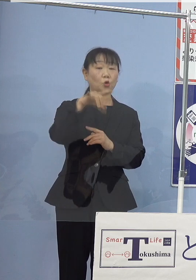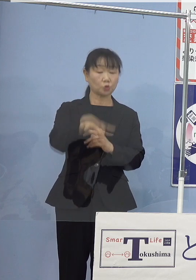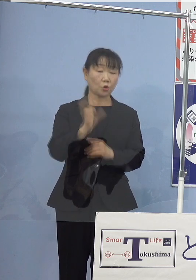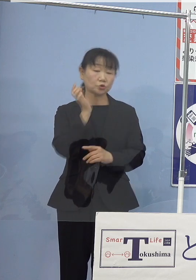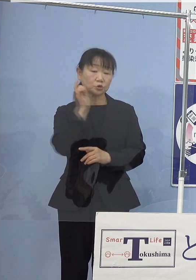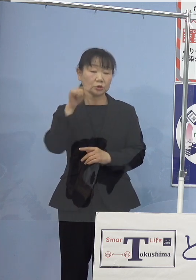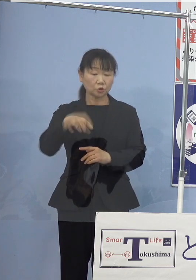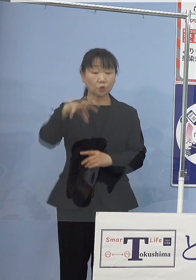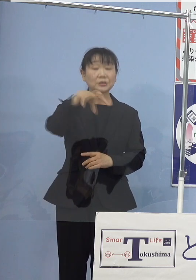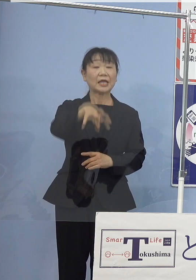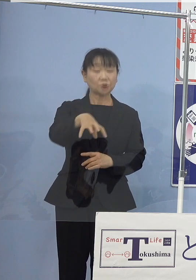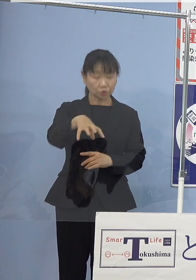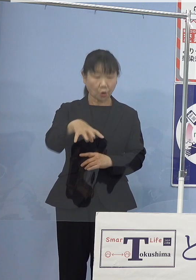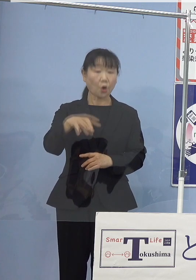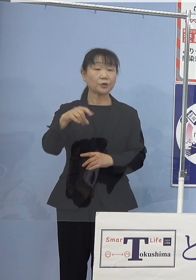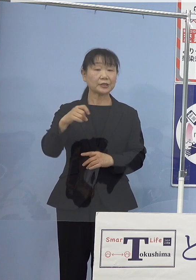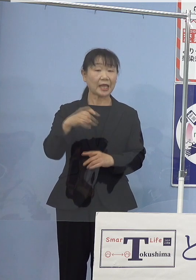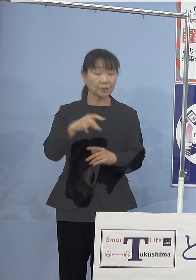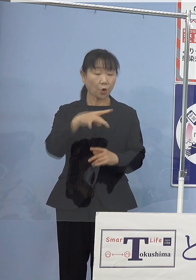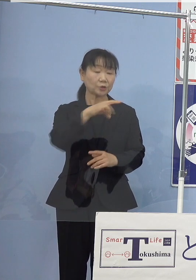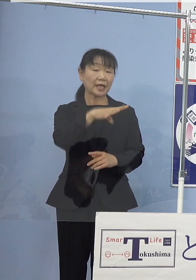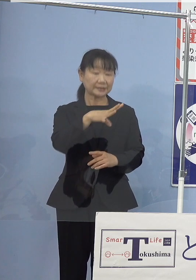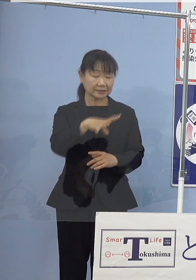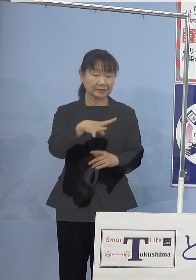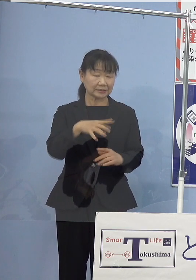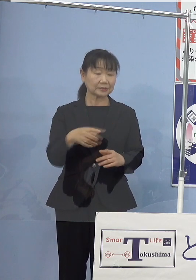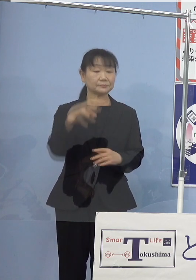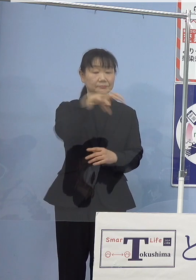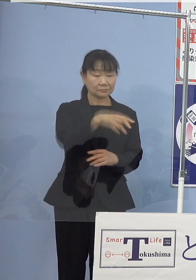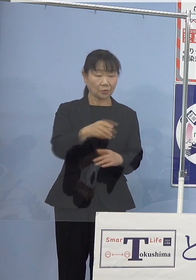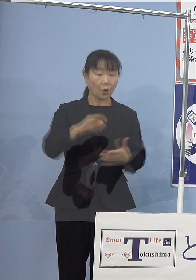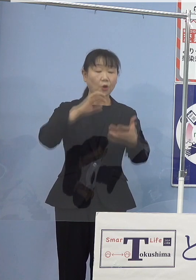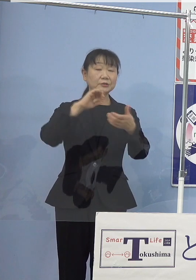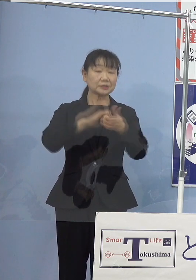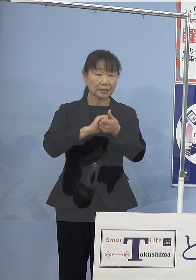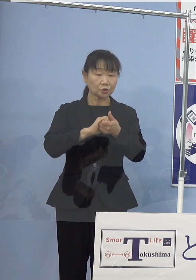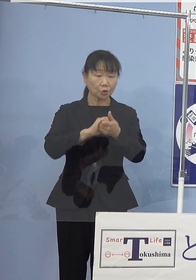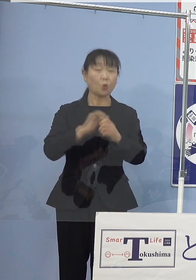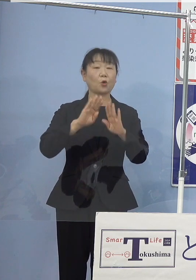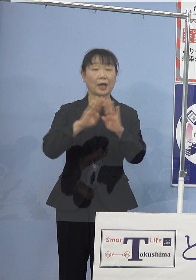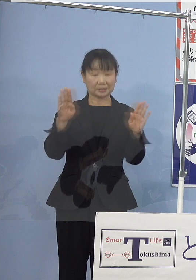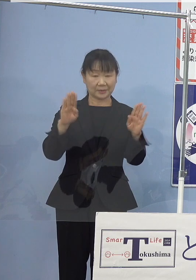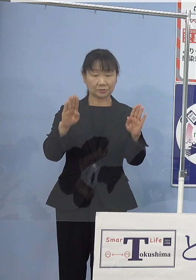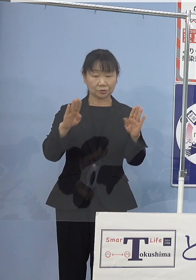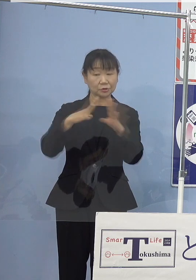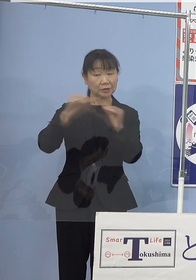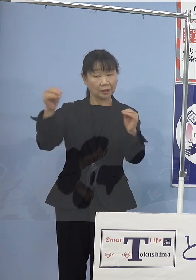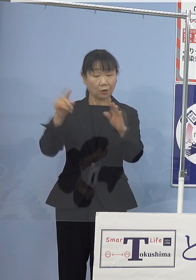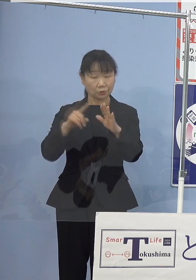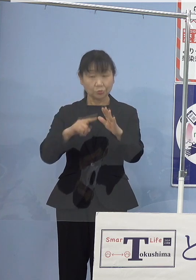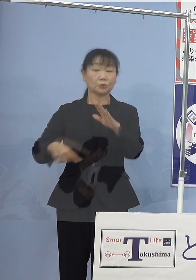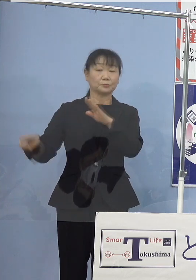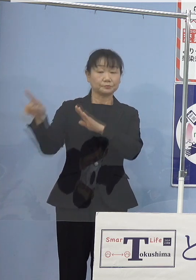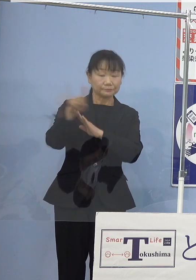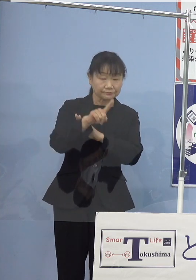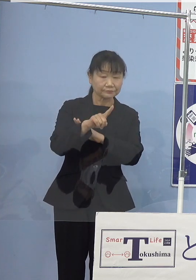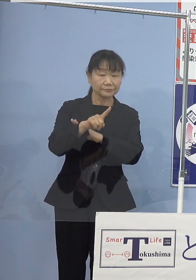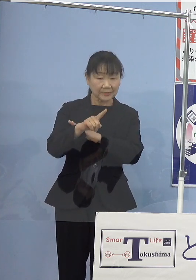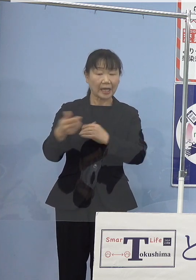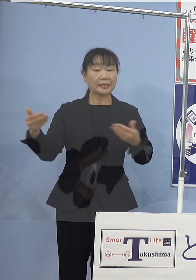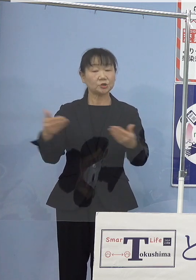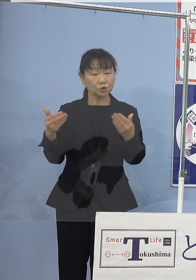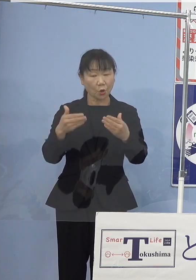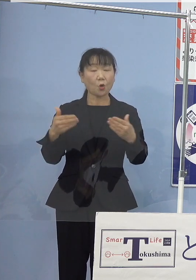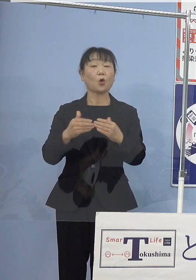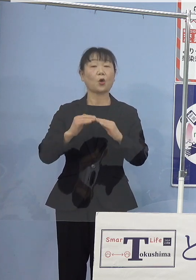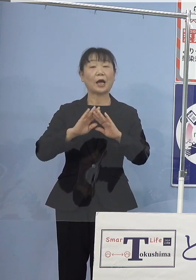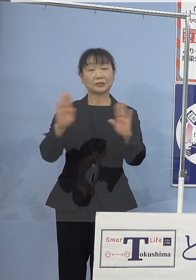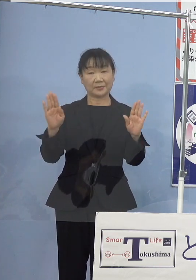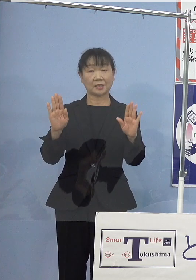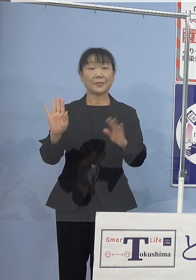燃料電池フォークリフトのセット運用など 全国に先駆けた事業展開を図って参ったところであります